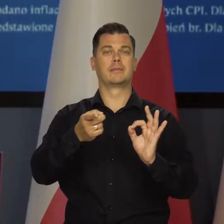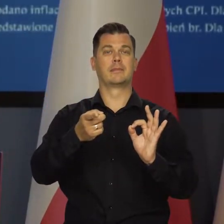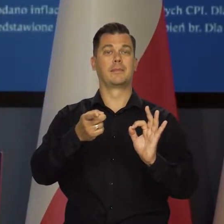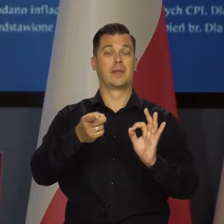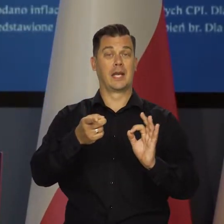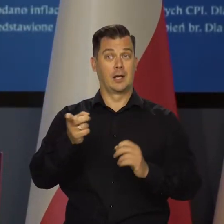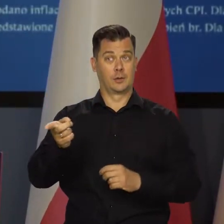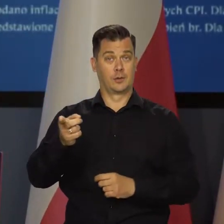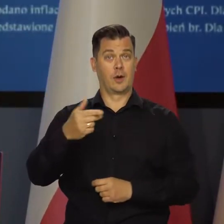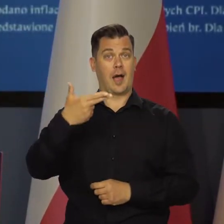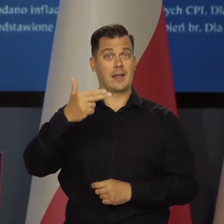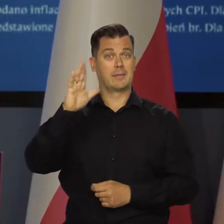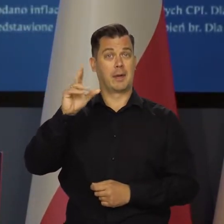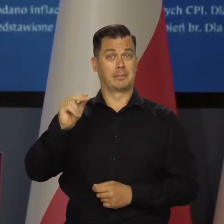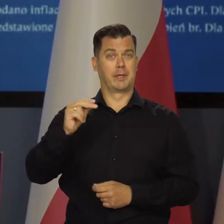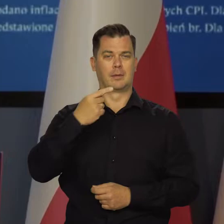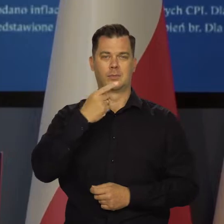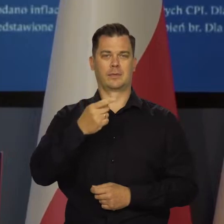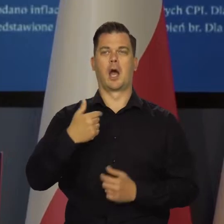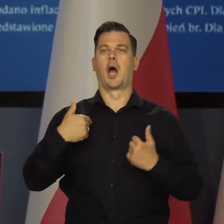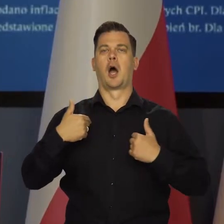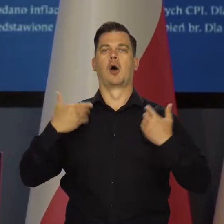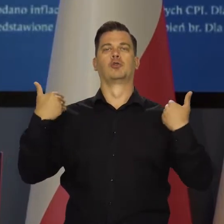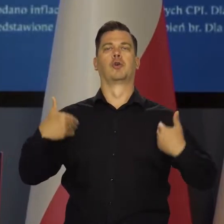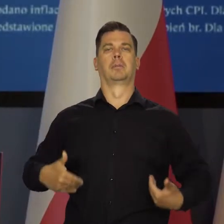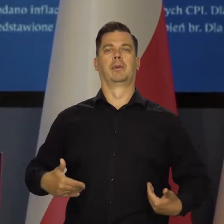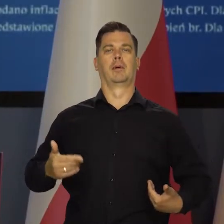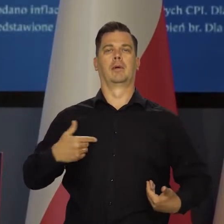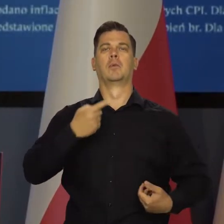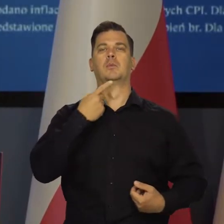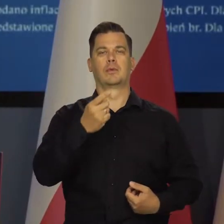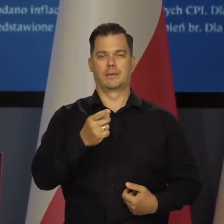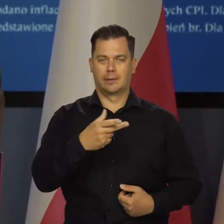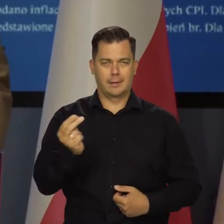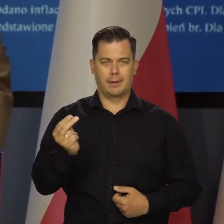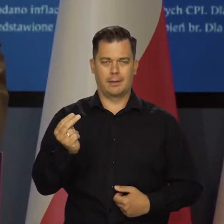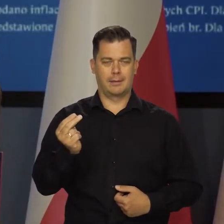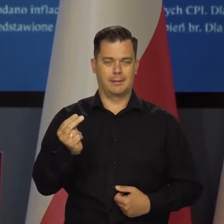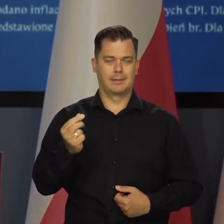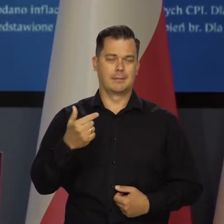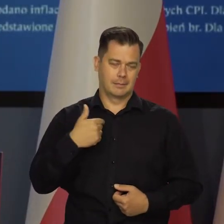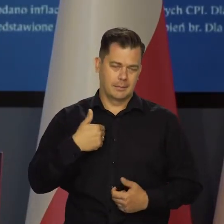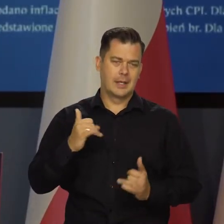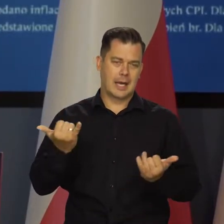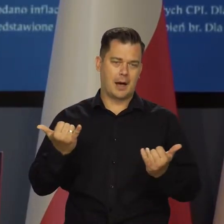że jak zapowiadał NBP wcześniej. Ja nie mówię nic, co odbiega od linii